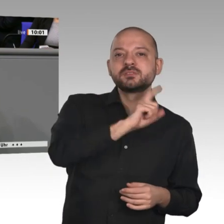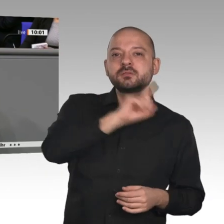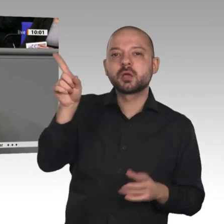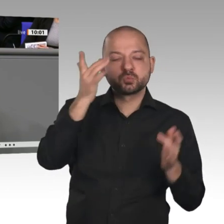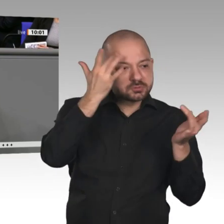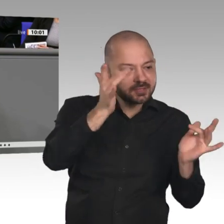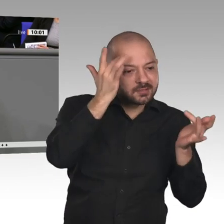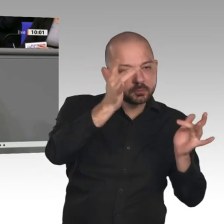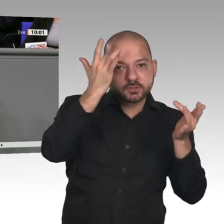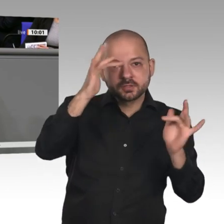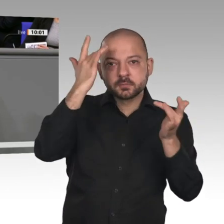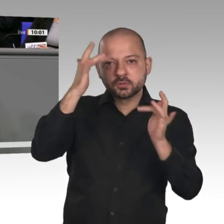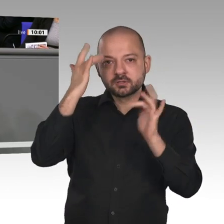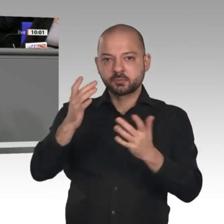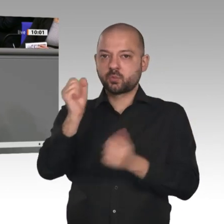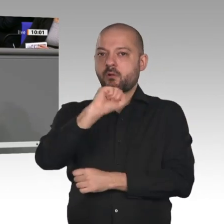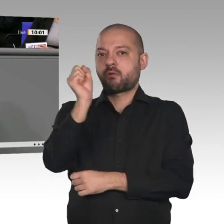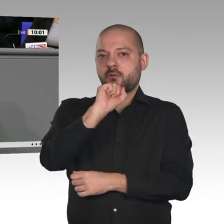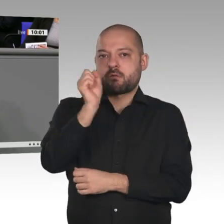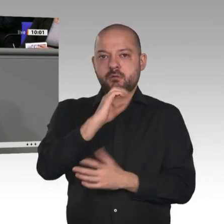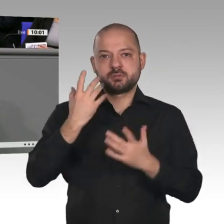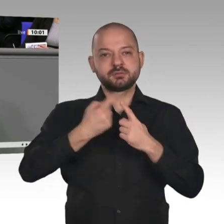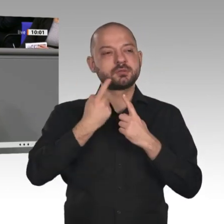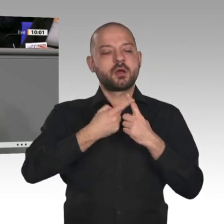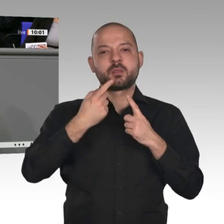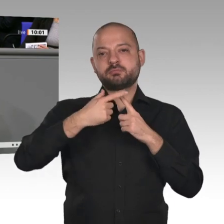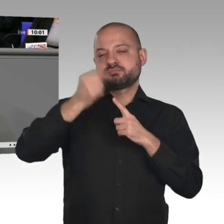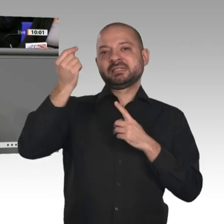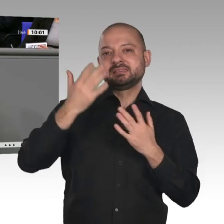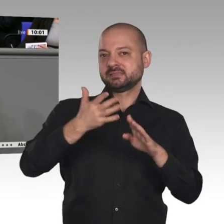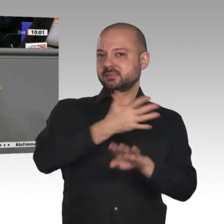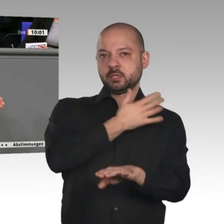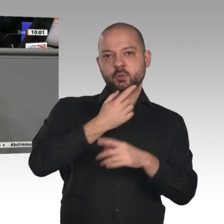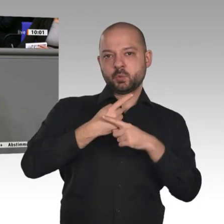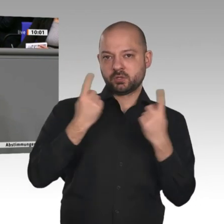lange nicht mehr. Das Baukindergeld schlägt voll ein und trägt maßgeblich dazu bei,